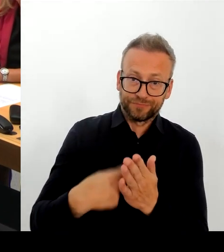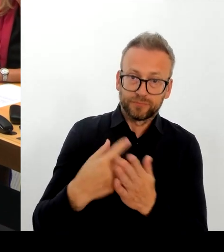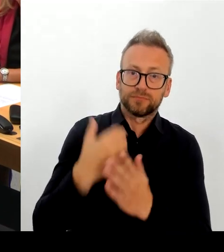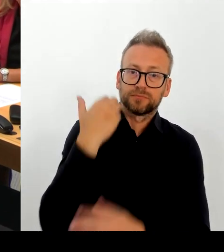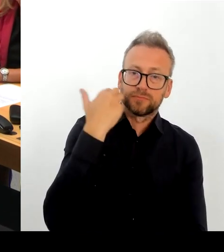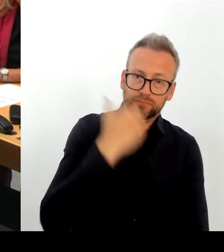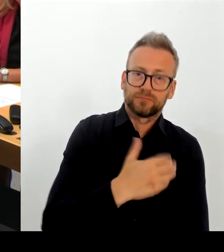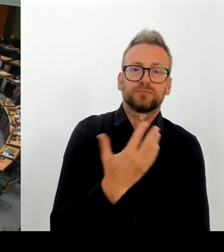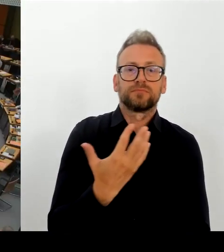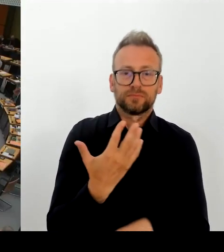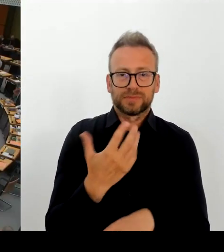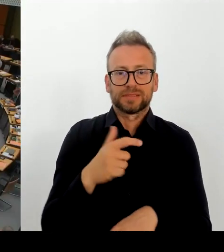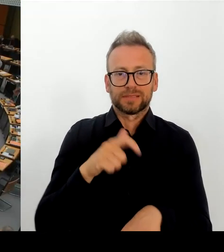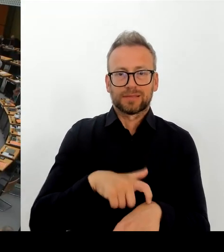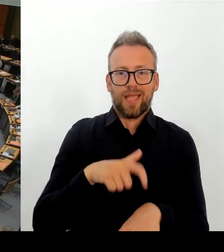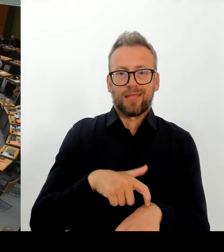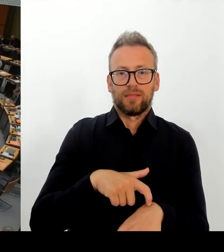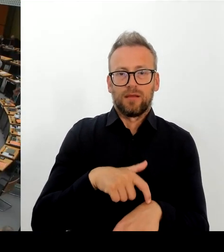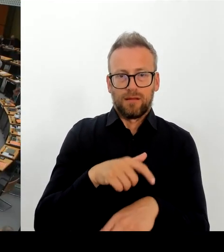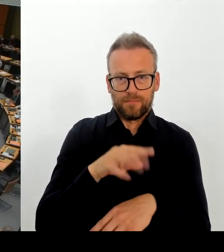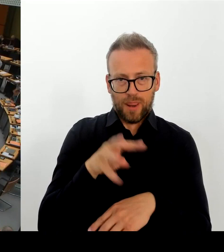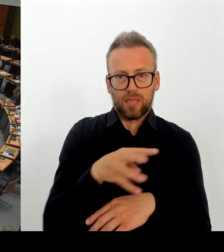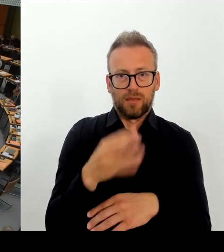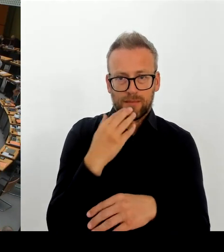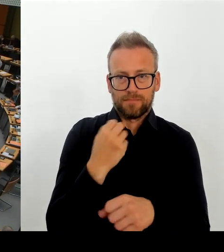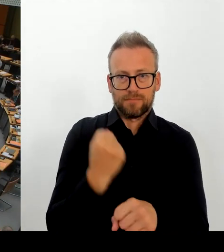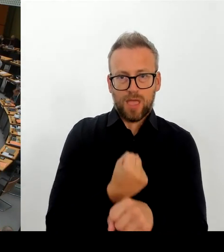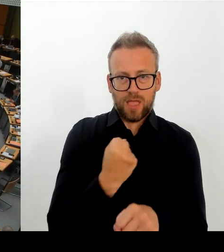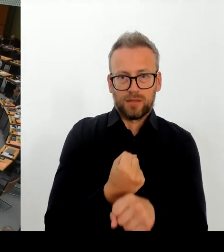(Rednerwechsel) Vielen Dank, Herr Regierender Bürgermeister. Dann geht die zweite Frage an die Kollegin K. Bitte schön.